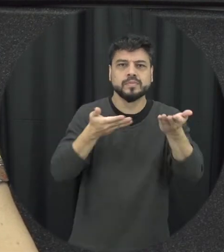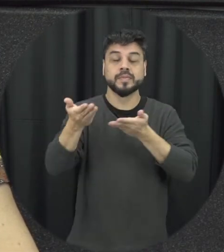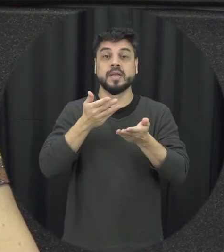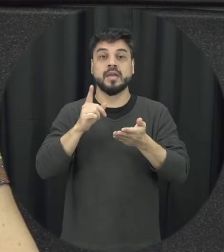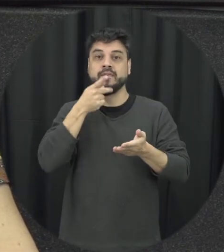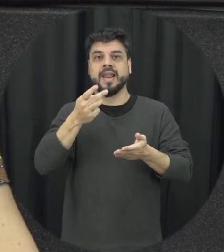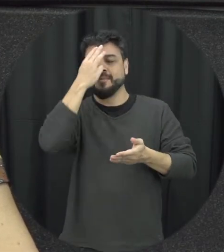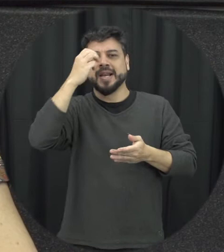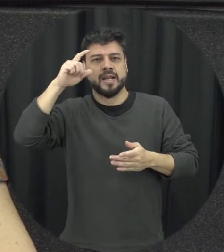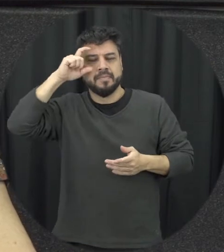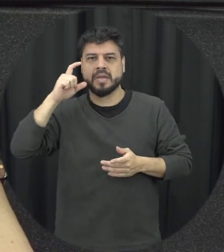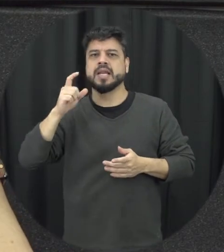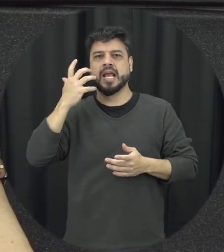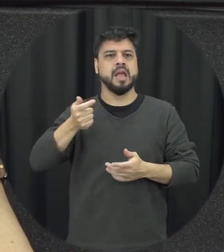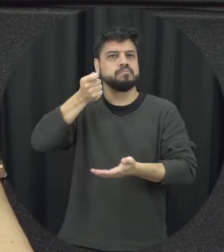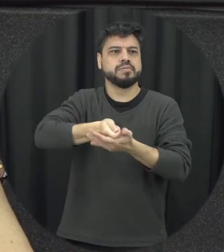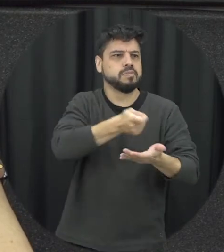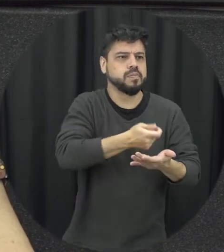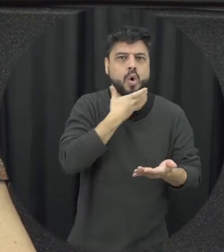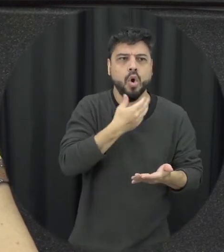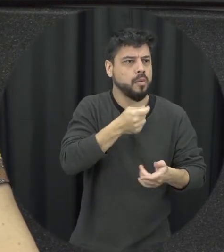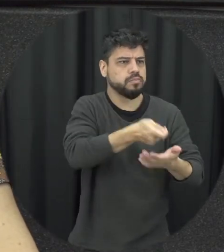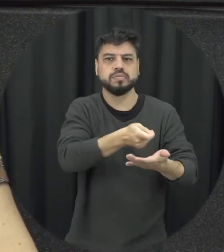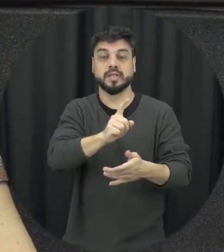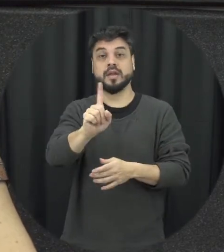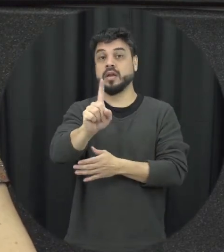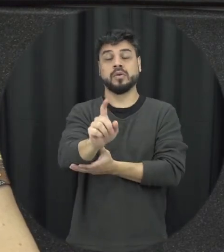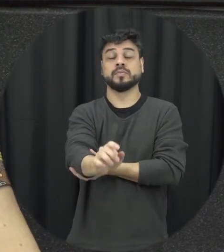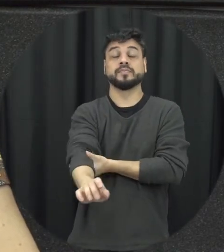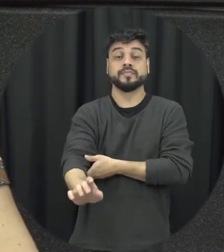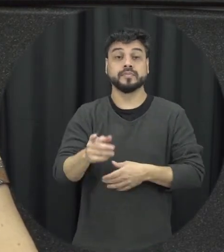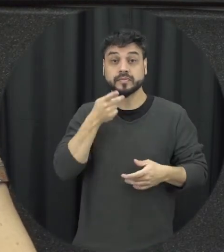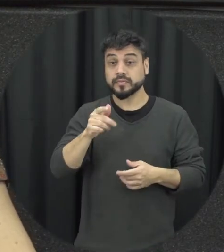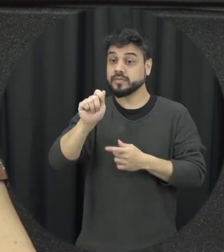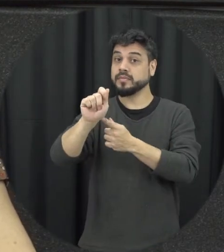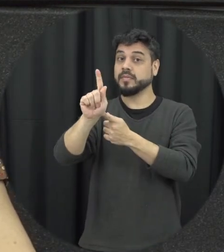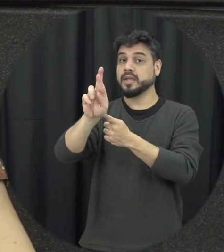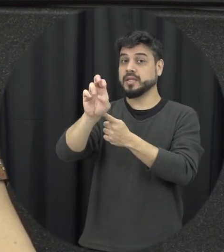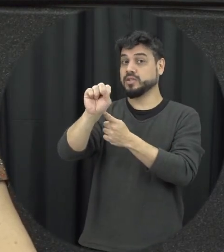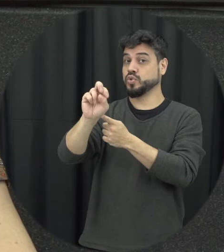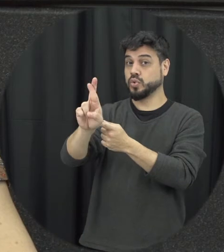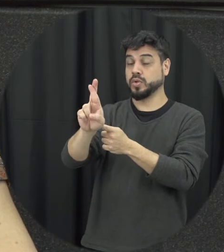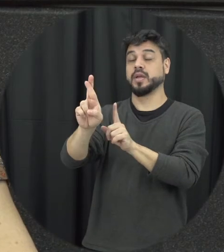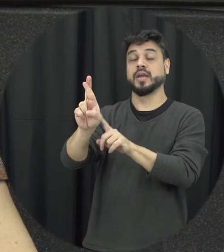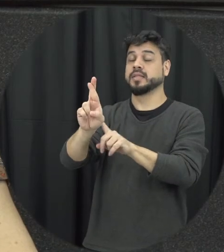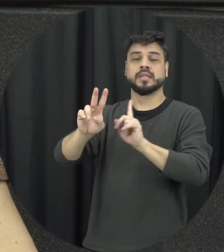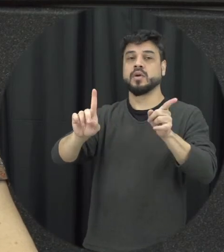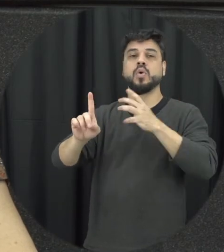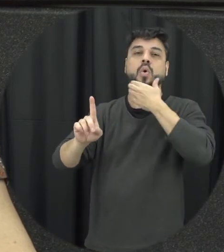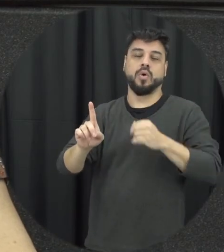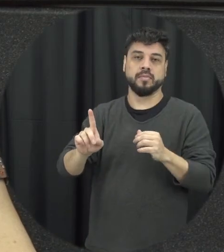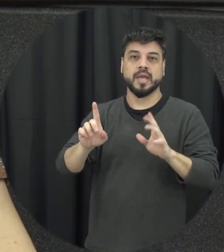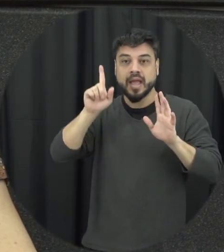não tá querendo né punir homens a gente tá falando de punir agressores, então é a discussão sobre a Lei